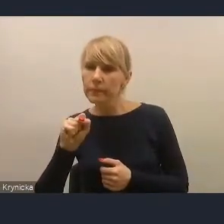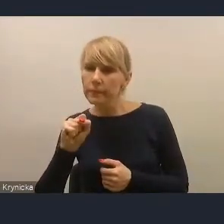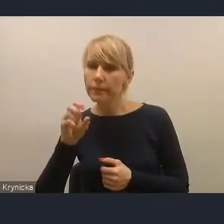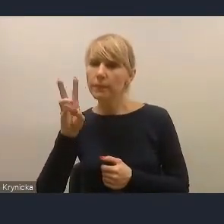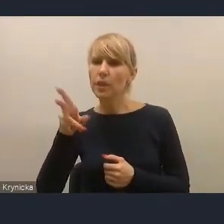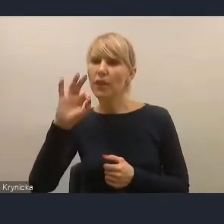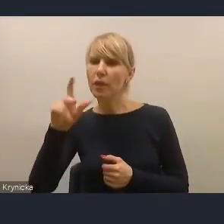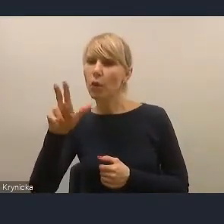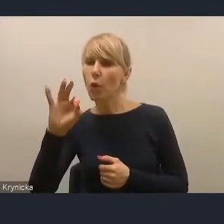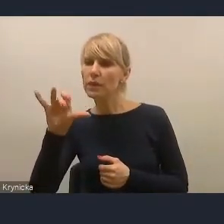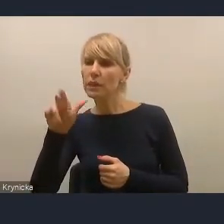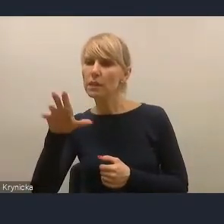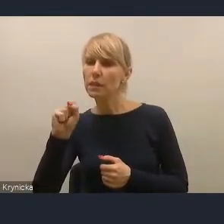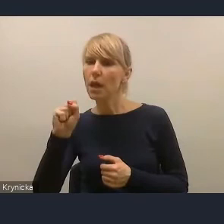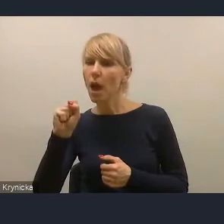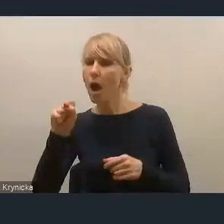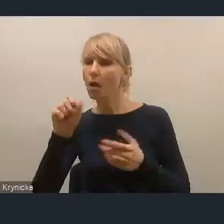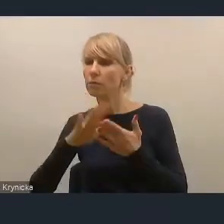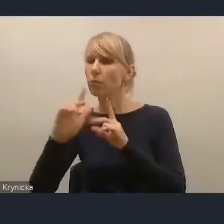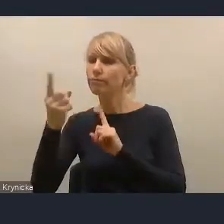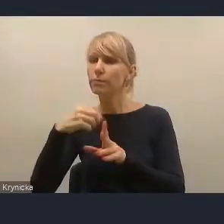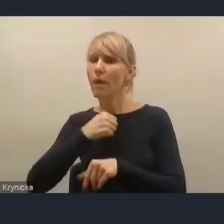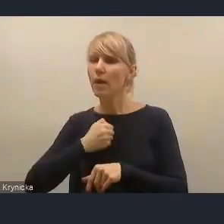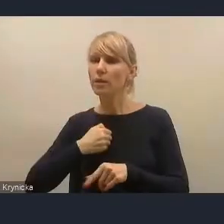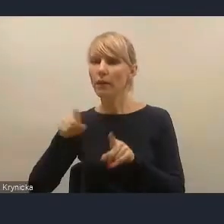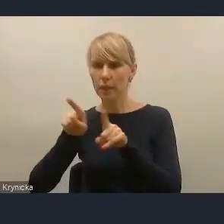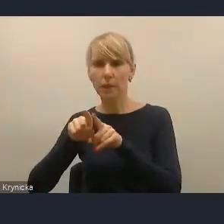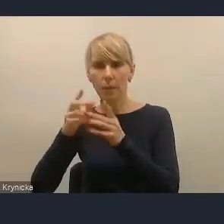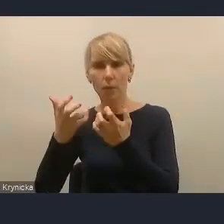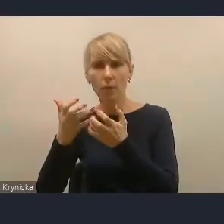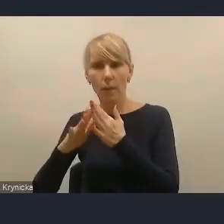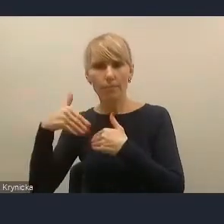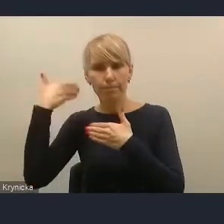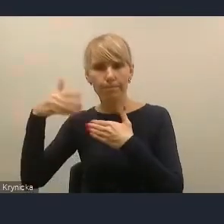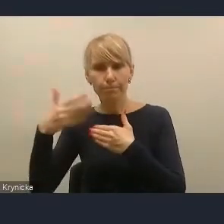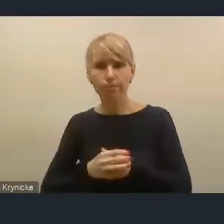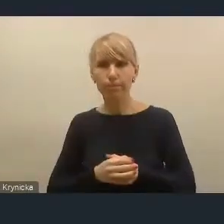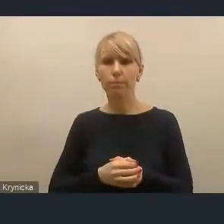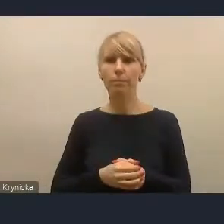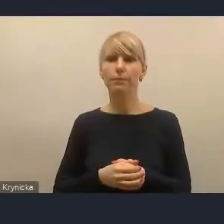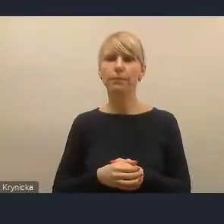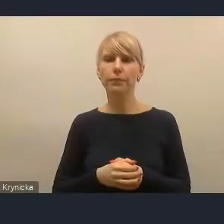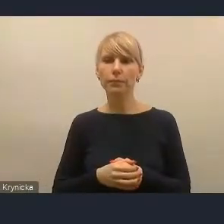prosiła o udzielenie głosu, więc też myślę, że za chwilę nam się to uda zrobić.